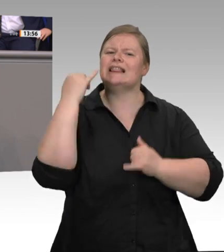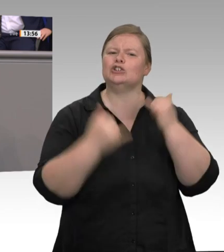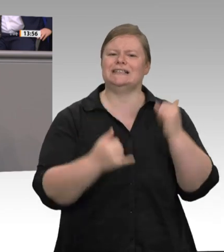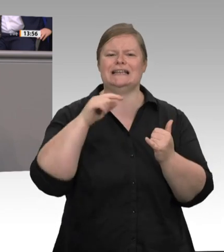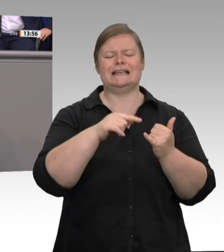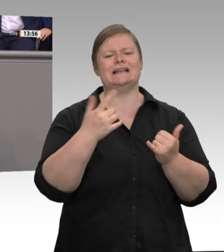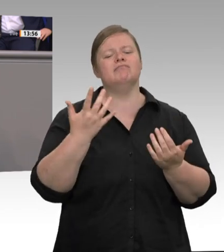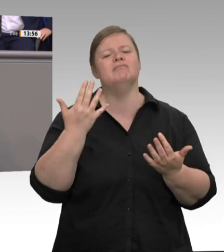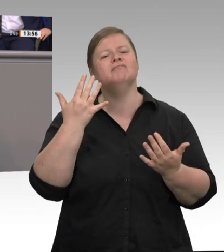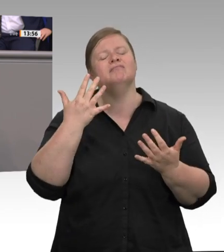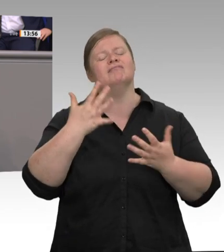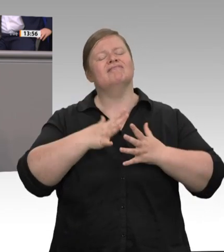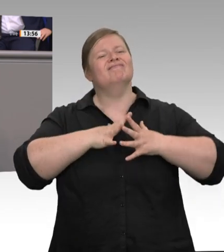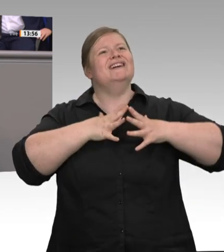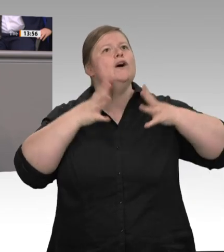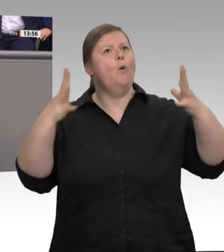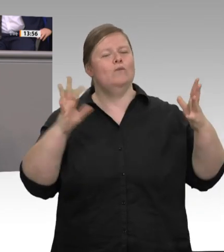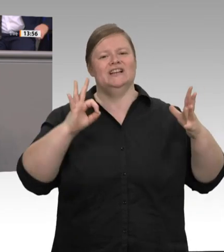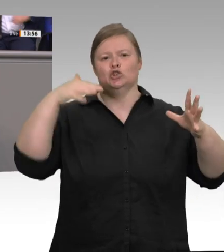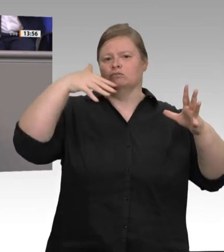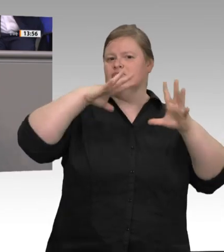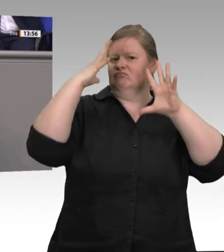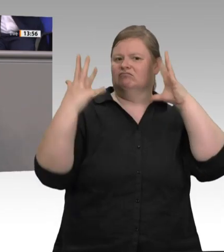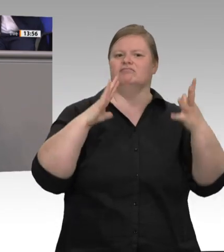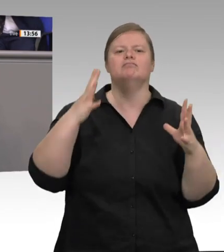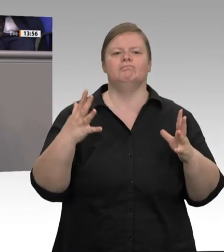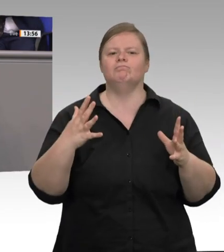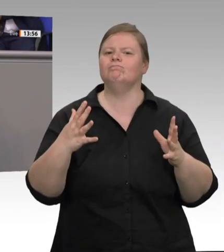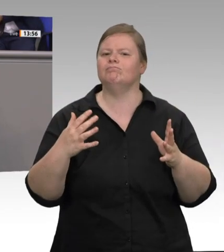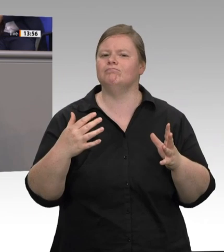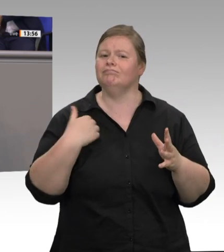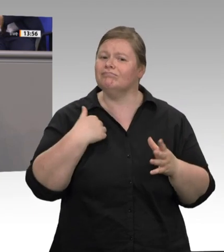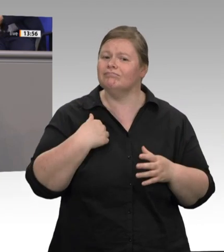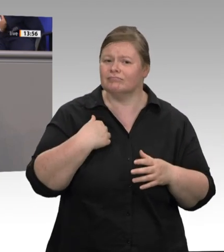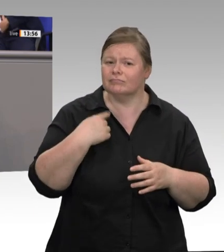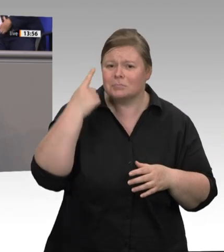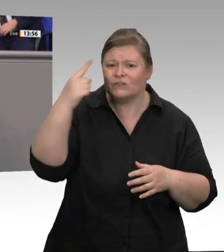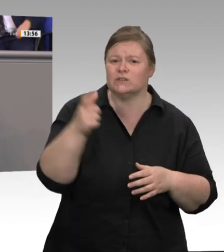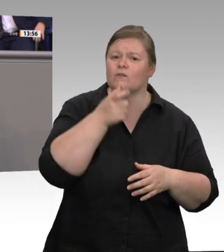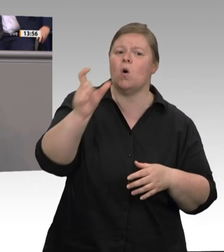einem Drittel. In der Regel sind in der Industrie die Löhne und die Arbeitsbedingungen